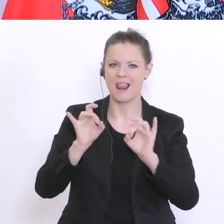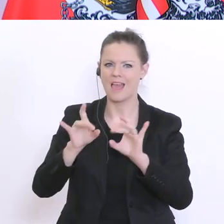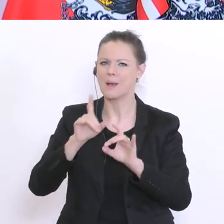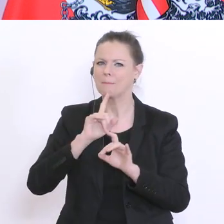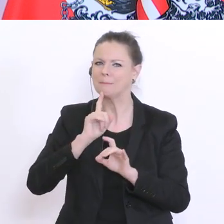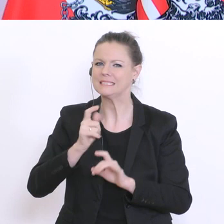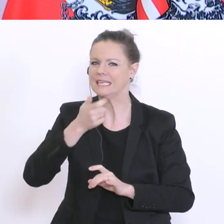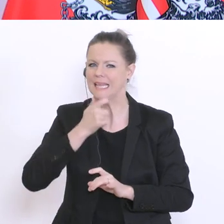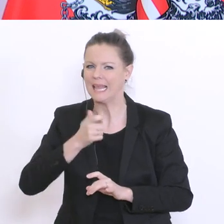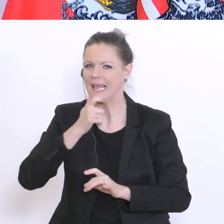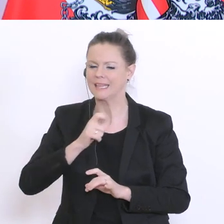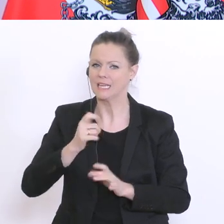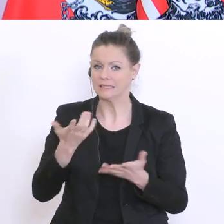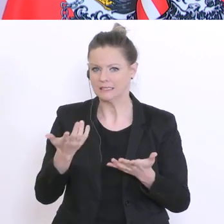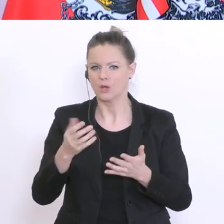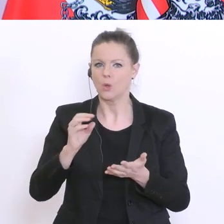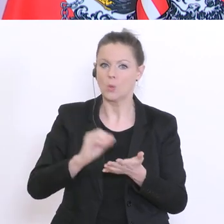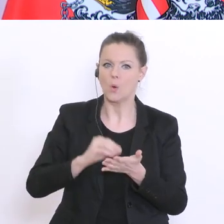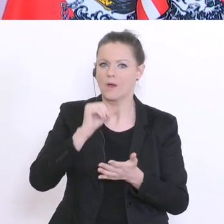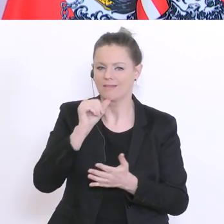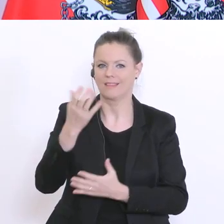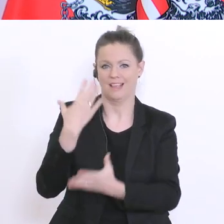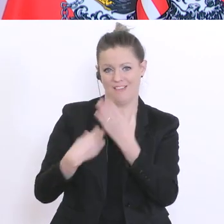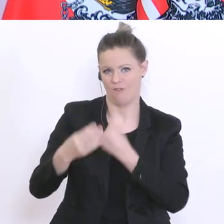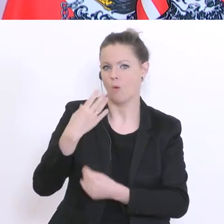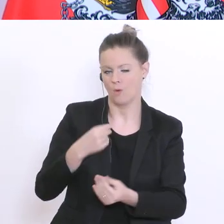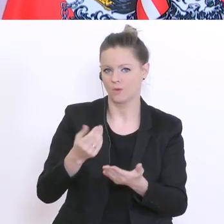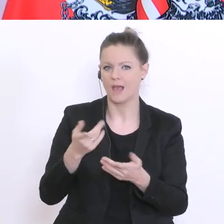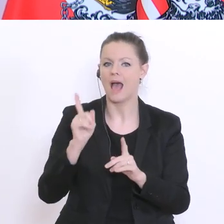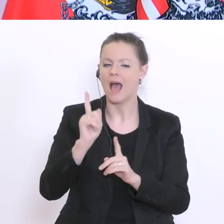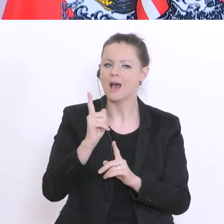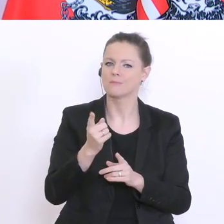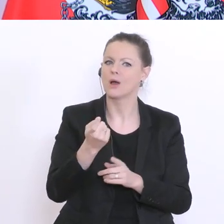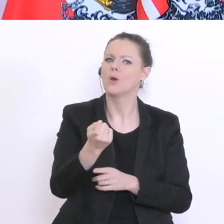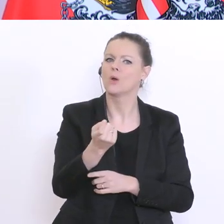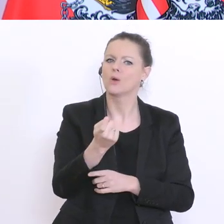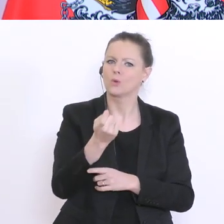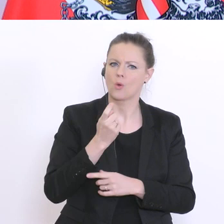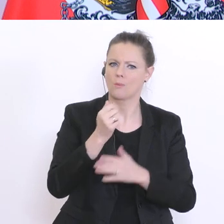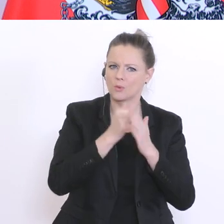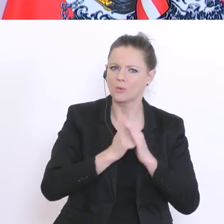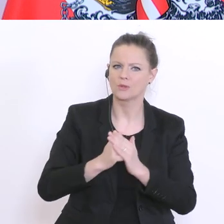mentale Distanz dazu. Wir werden daher aber auch zur Unterstützung, sowas wie Online-Fortbildungen